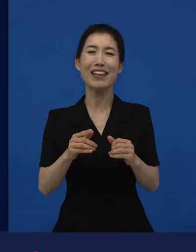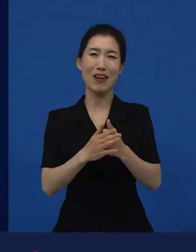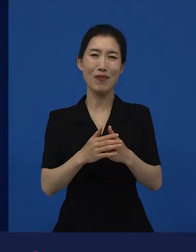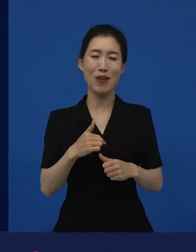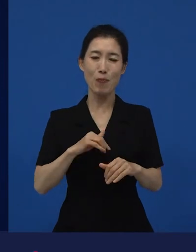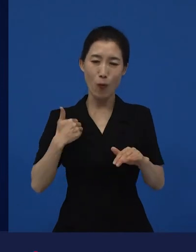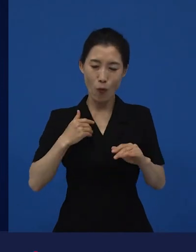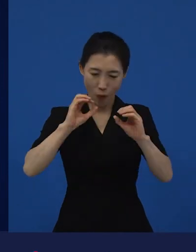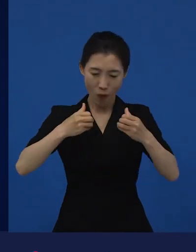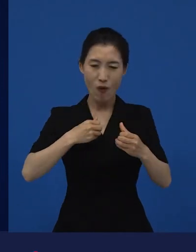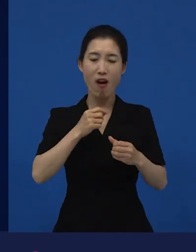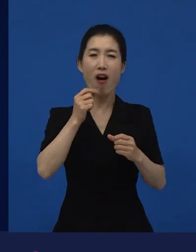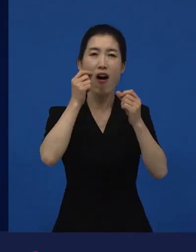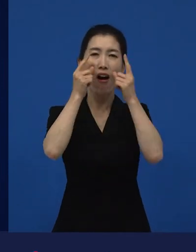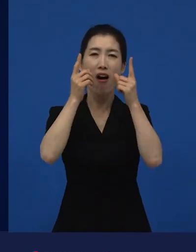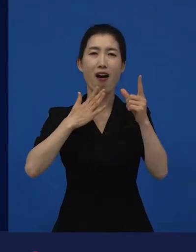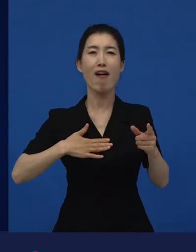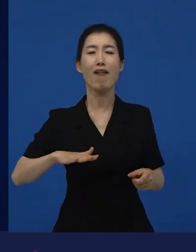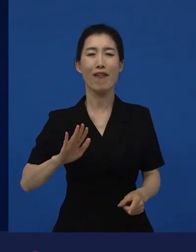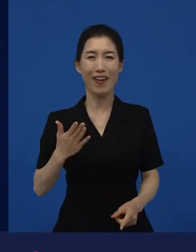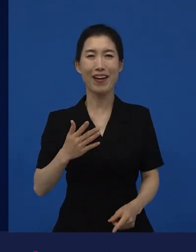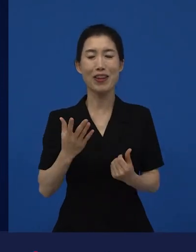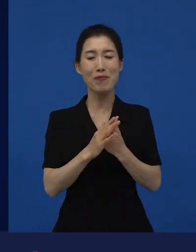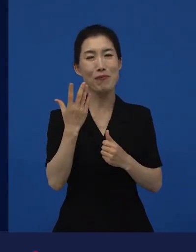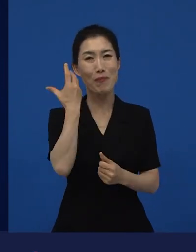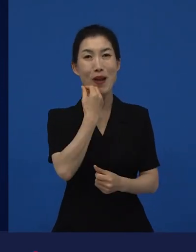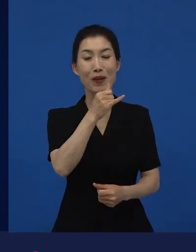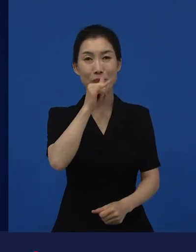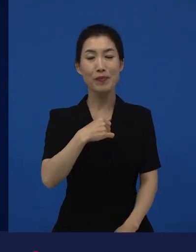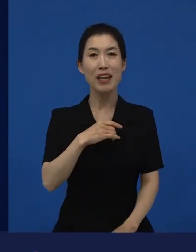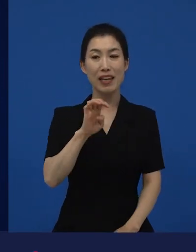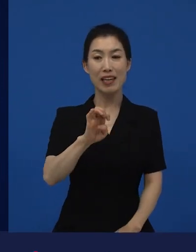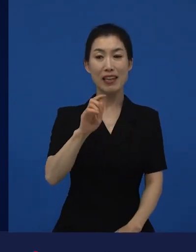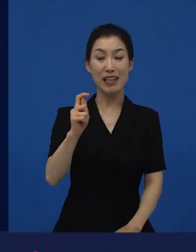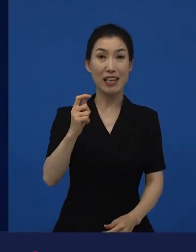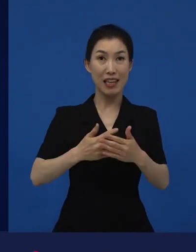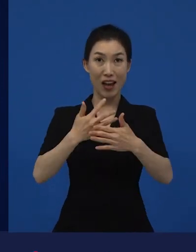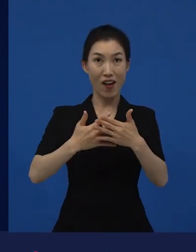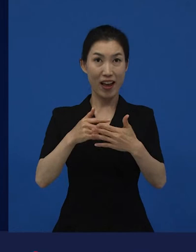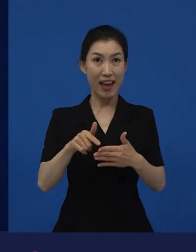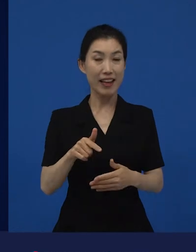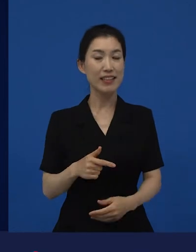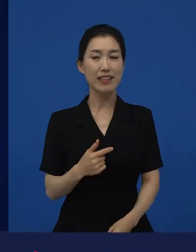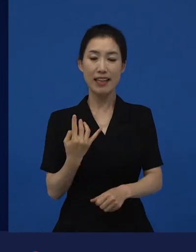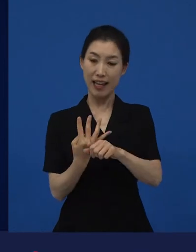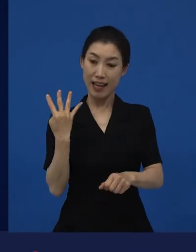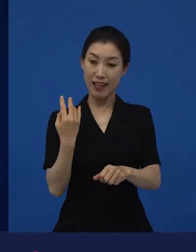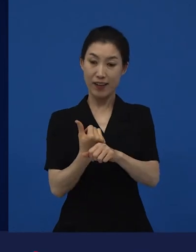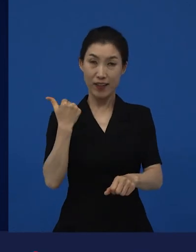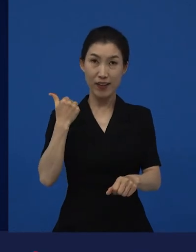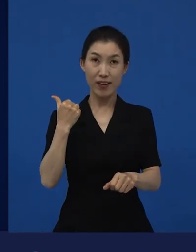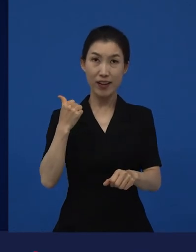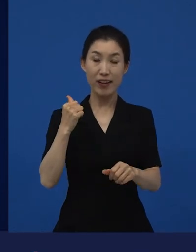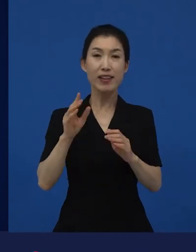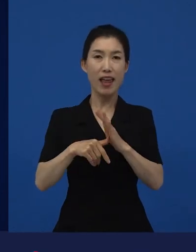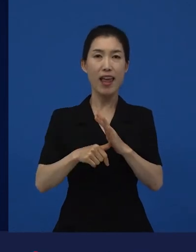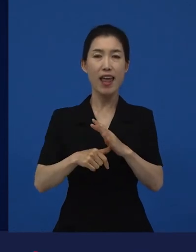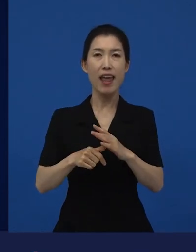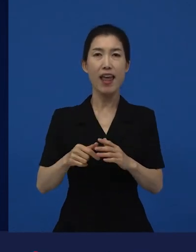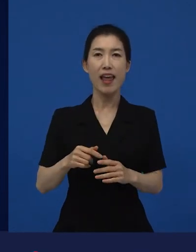라는 영화를 생각하면 제가 4, 5년 전에 저희가 켄 로치 감독의